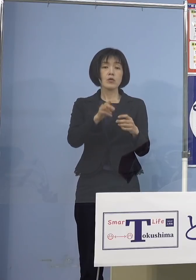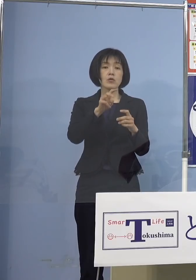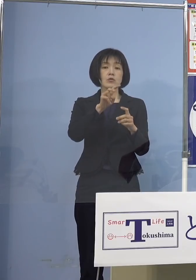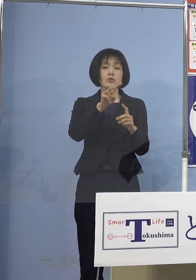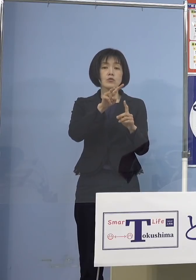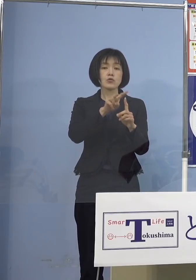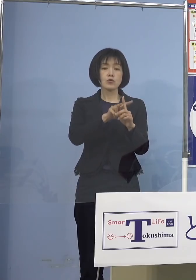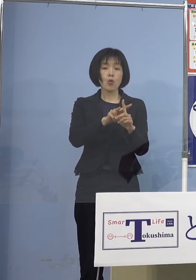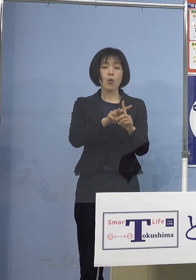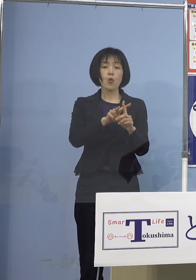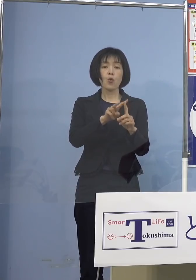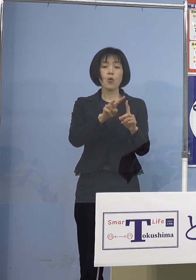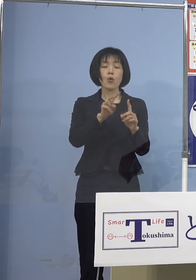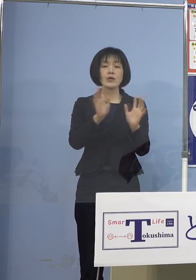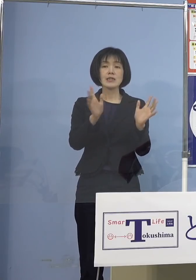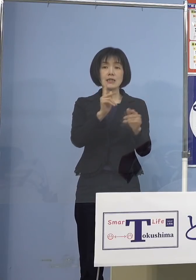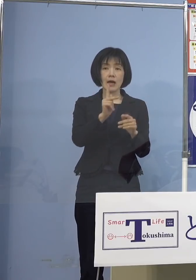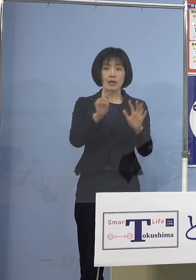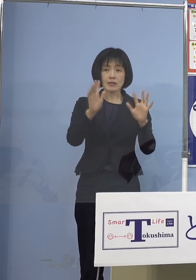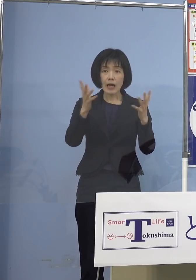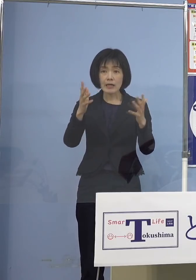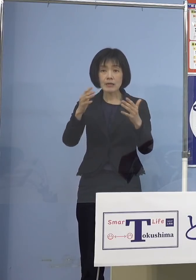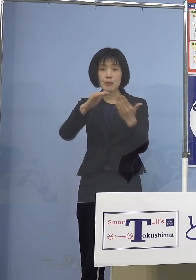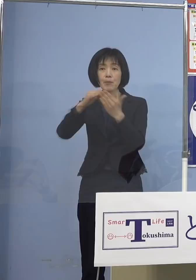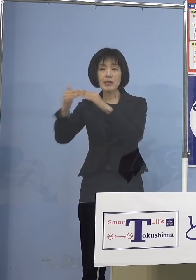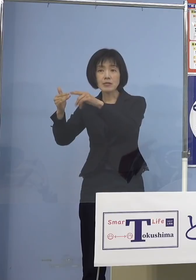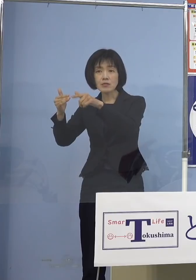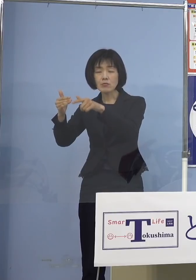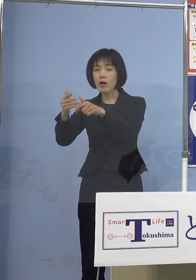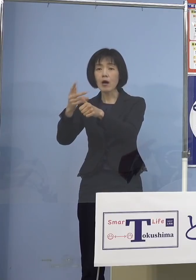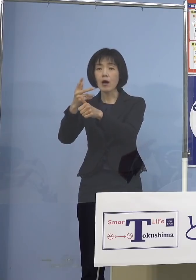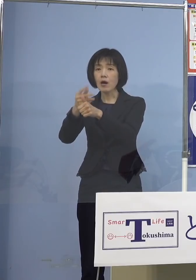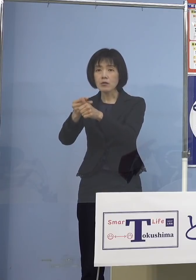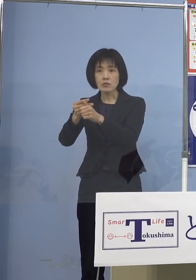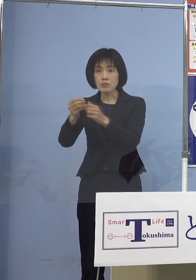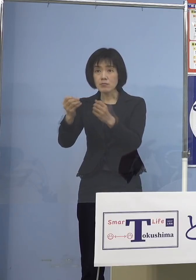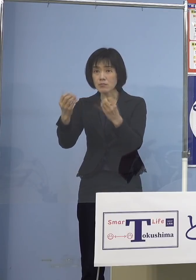結局打てないということになりますよね それはまずいということで